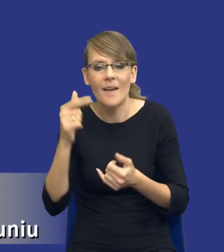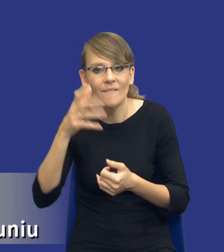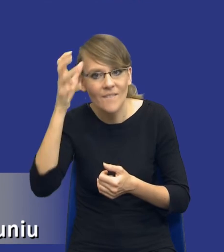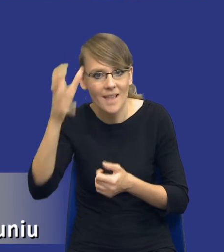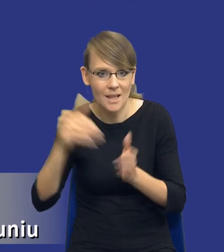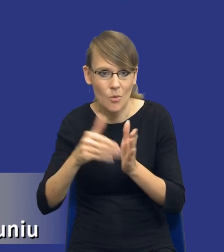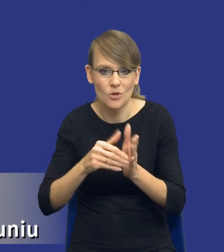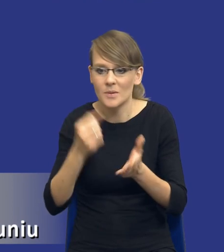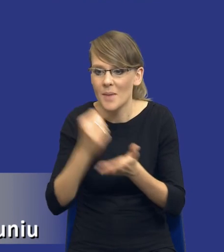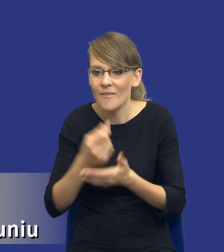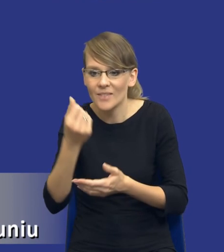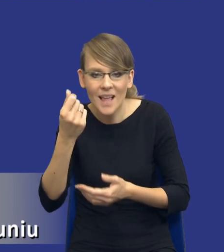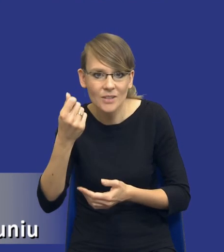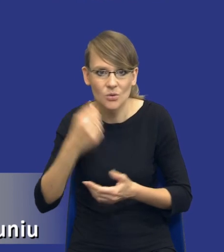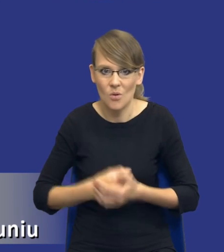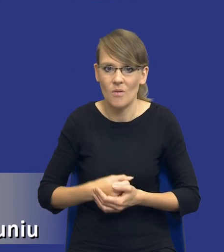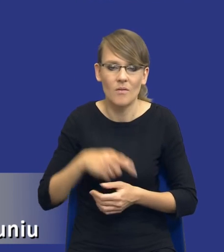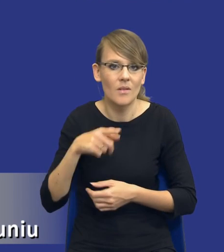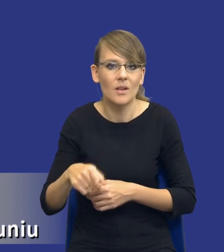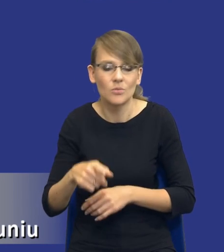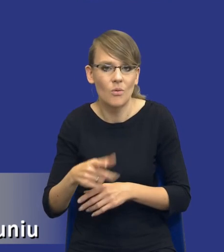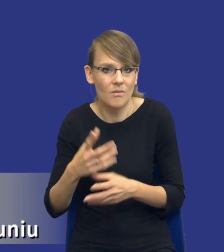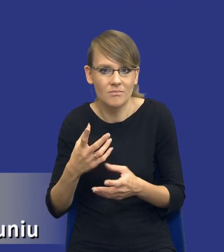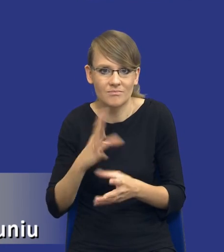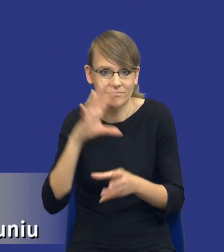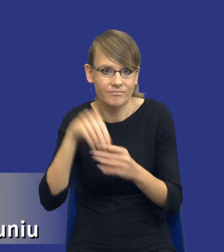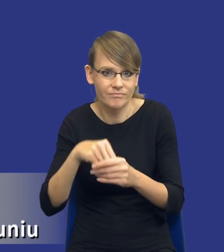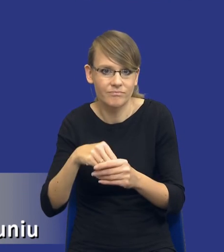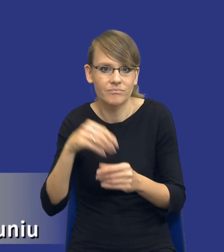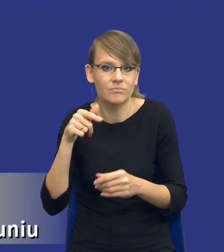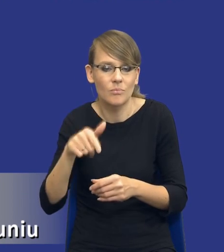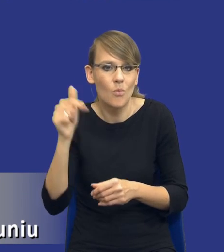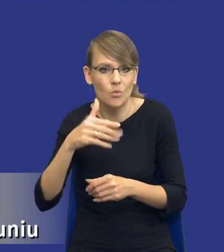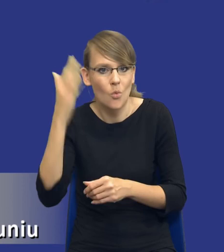finansowe, to są trzy kluczowe jakby obszary pracownicze, które powinny zostać